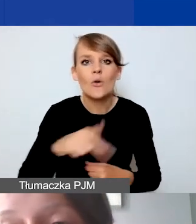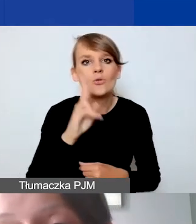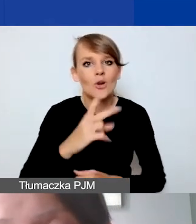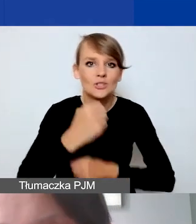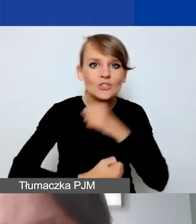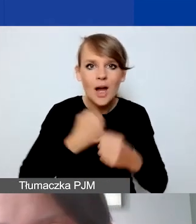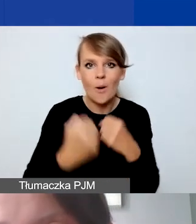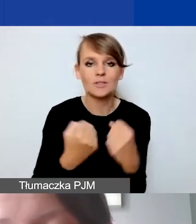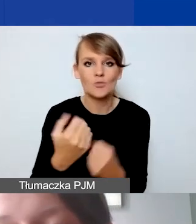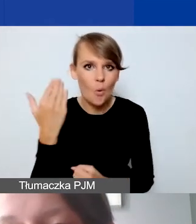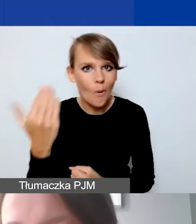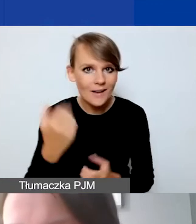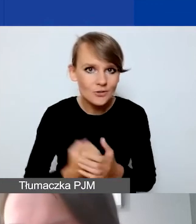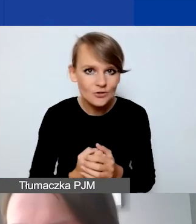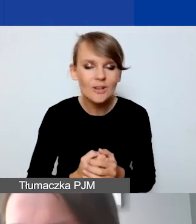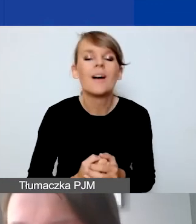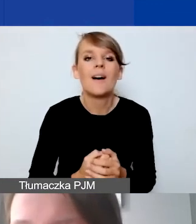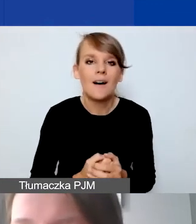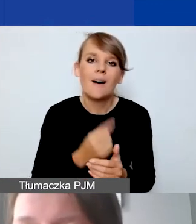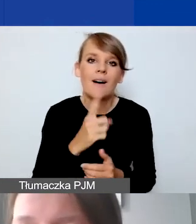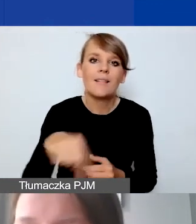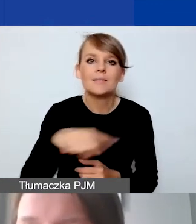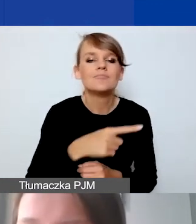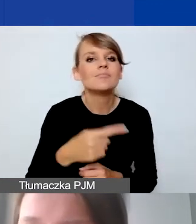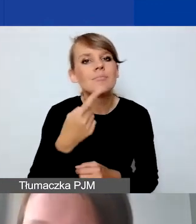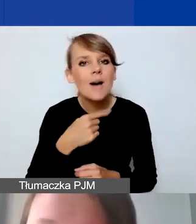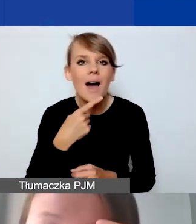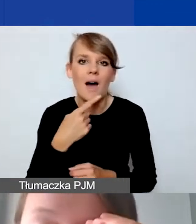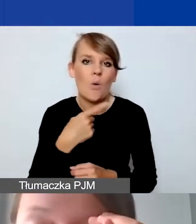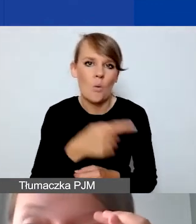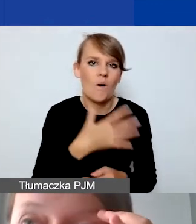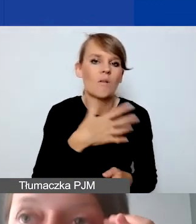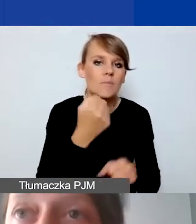a rzadko pracują z liczbami czy Excelem, zdajemy sobie z tego sprawę,